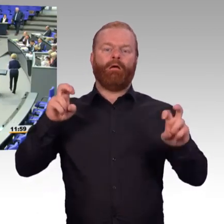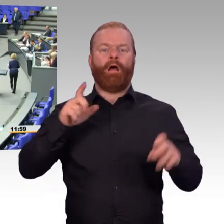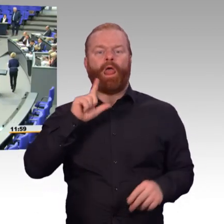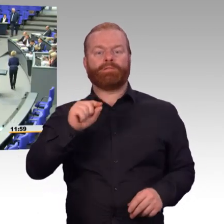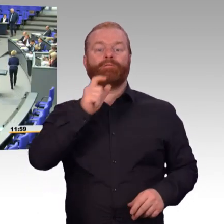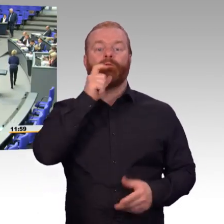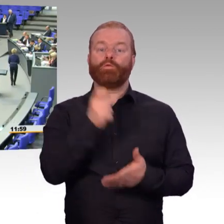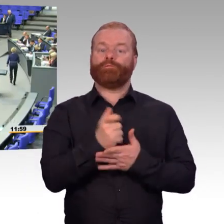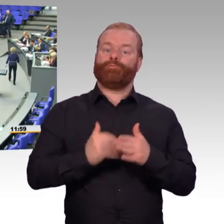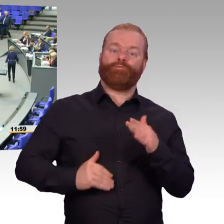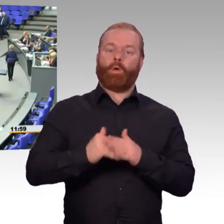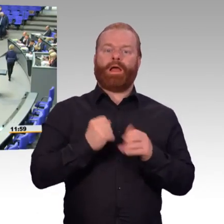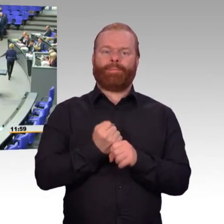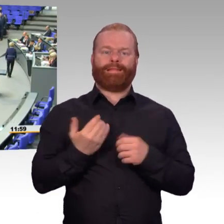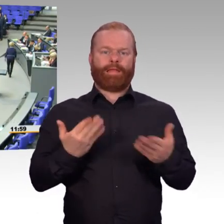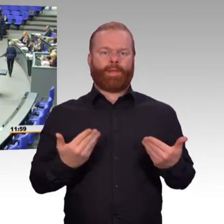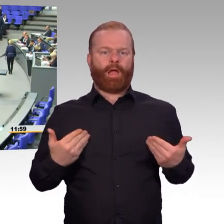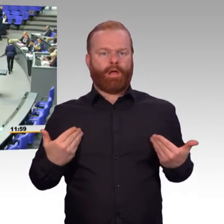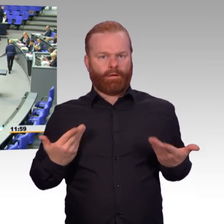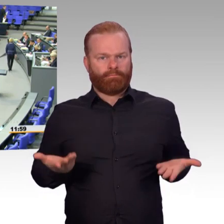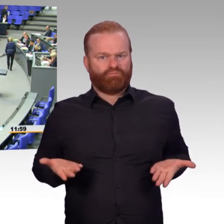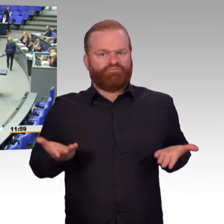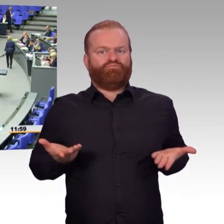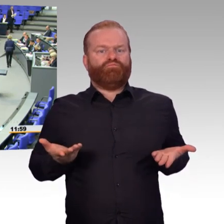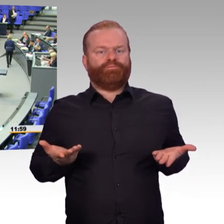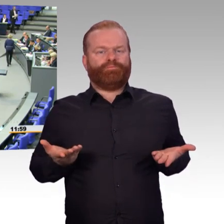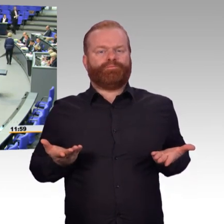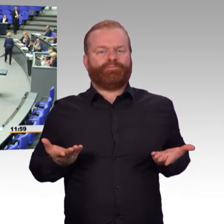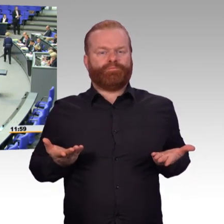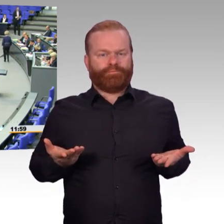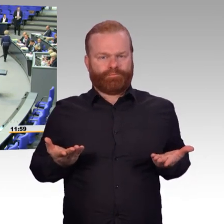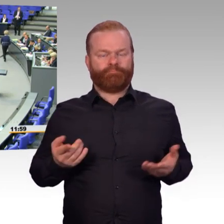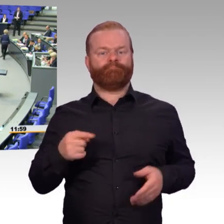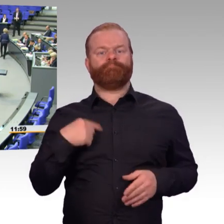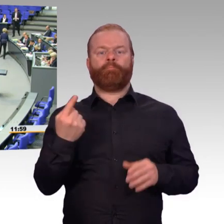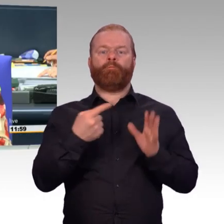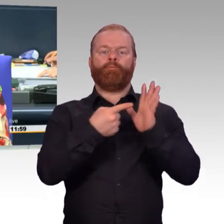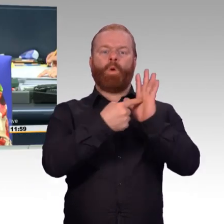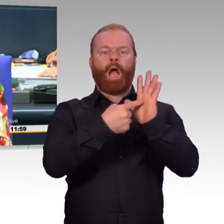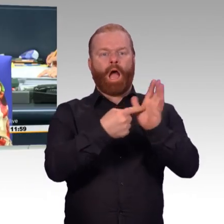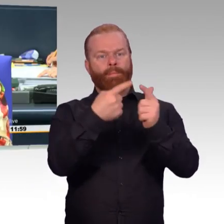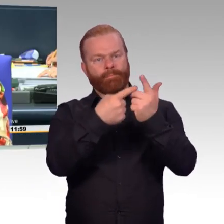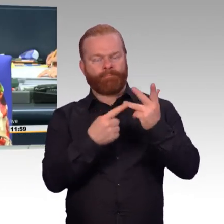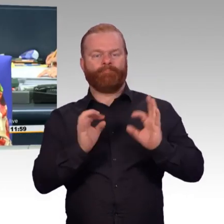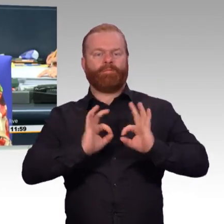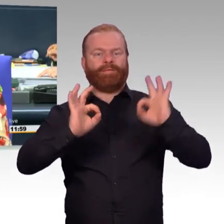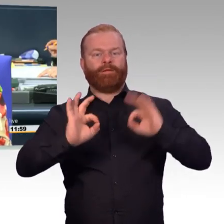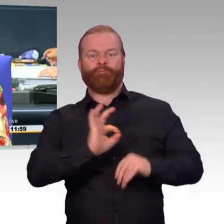(Präsident) Vielen Dank an Doktor Ursula von der Leyen. Nächster Redner, Jens Kestner für die AfD-Fraktion.